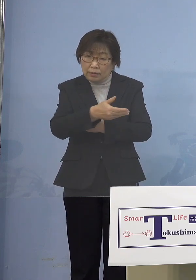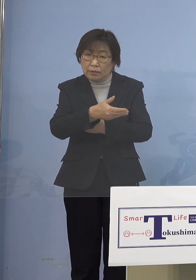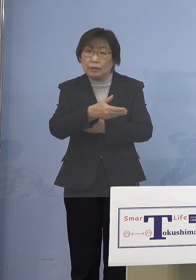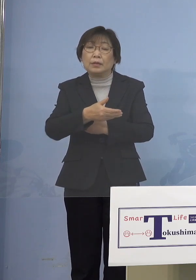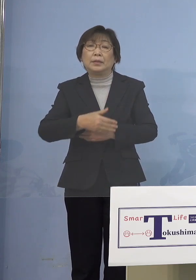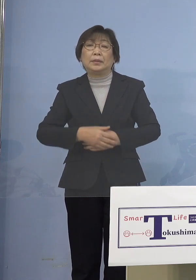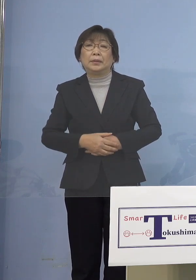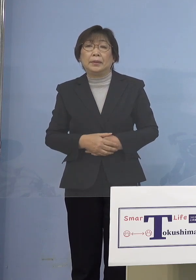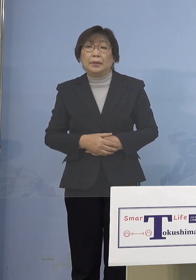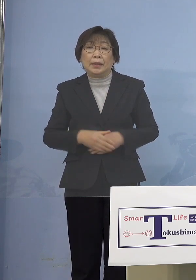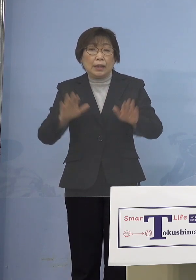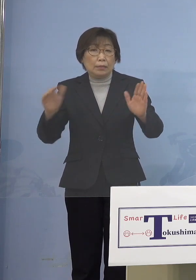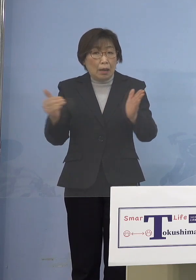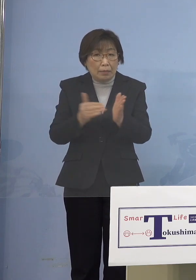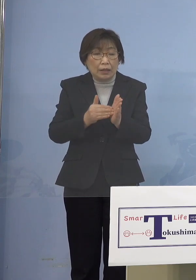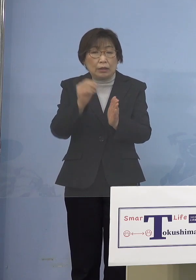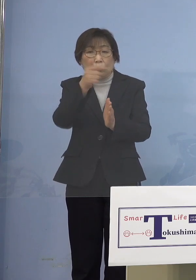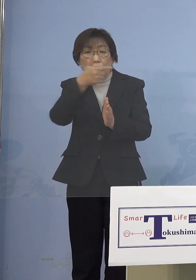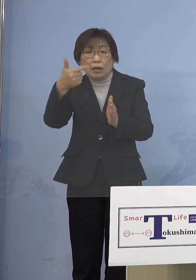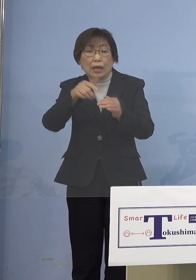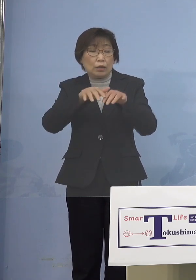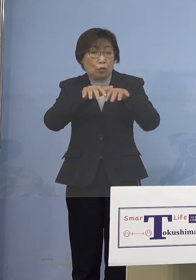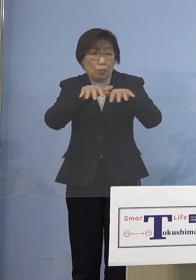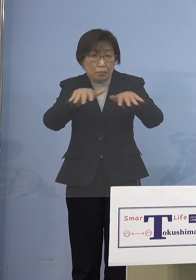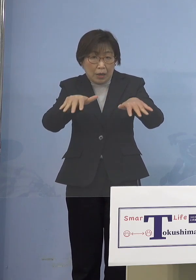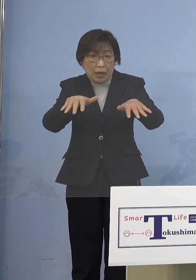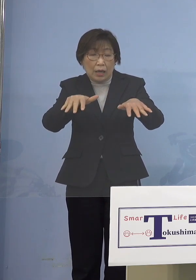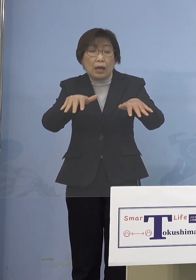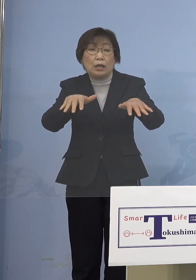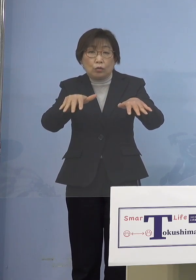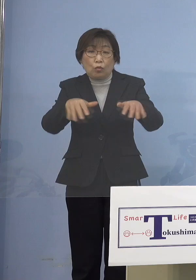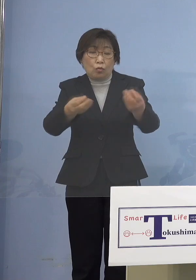今の「第6波」の感染の メカニズムからいくと